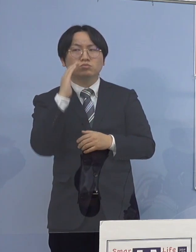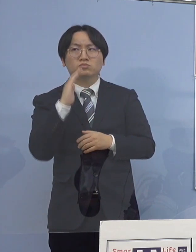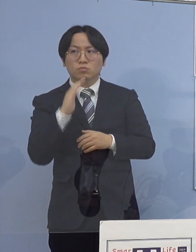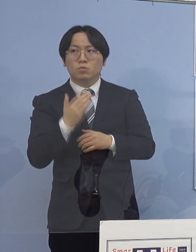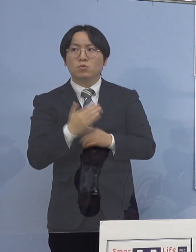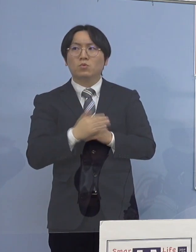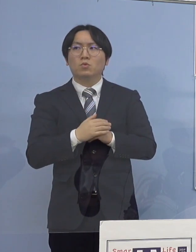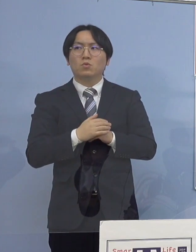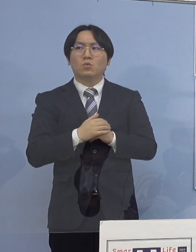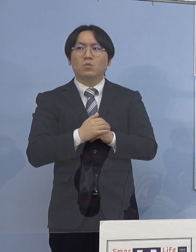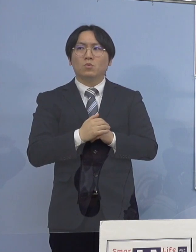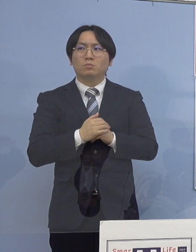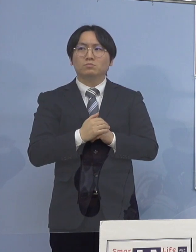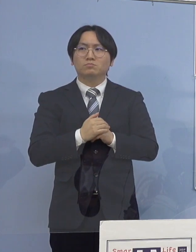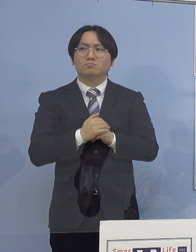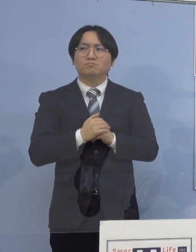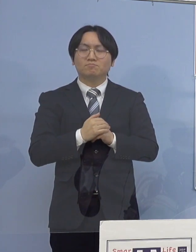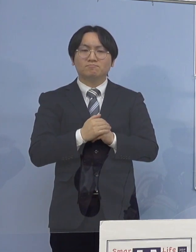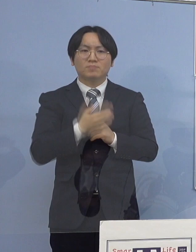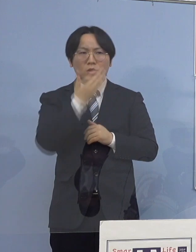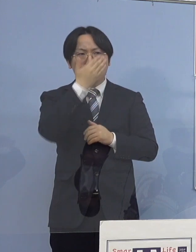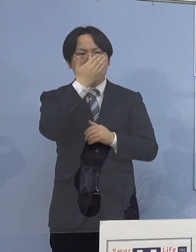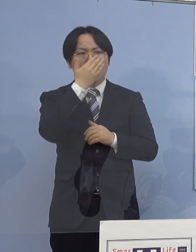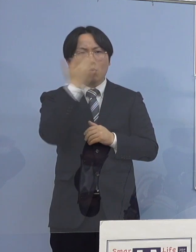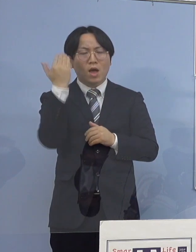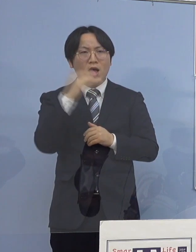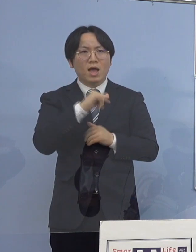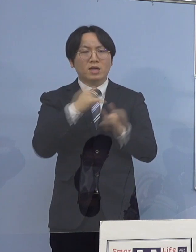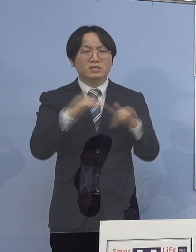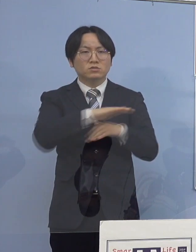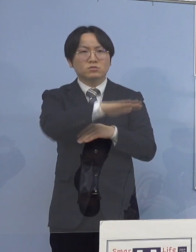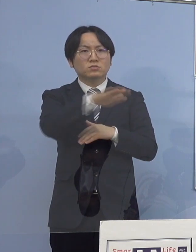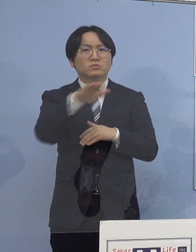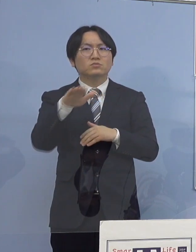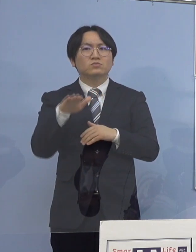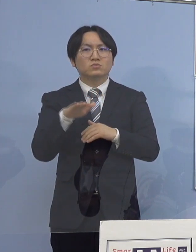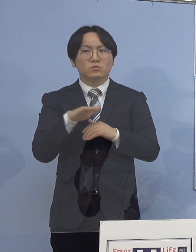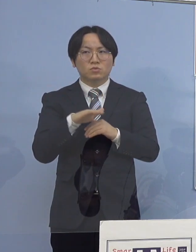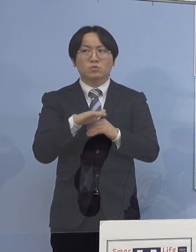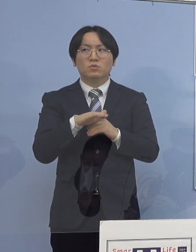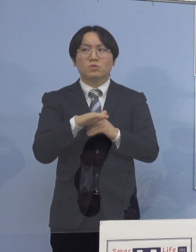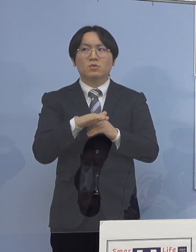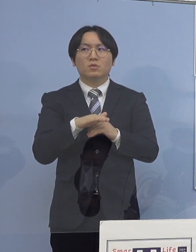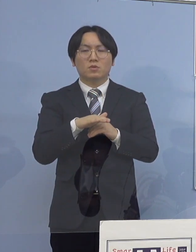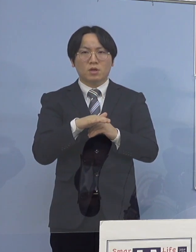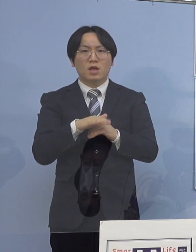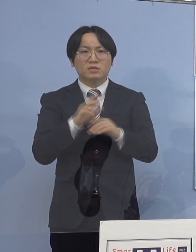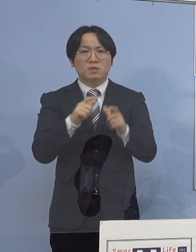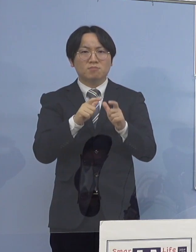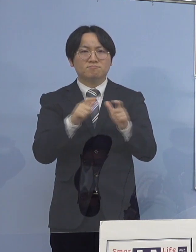こういう若い世代の感染が まだ5割を超えているような状況だけれども